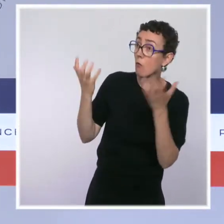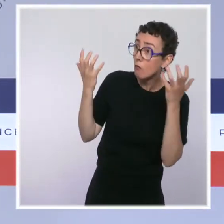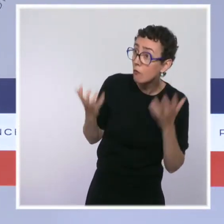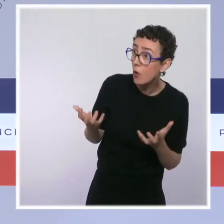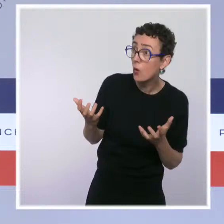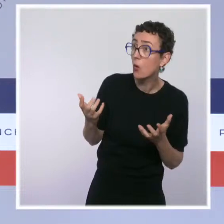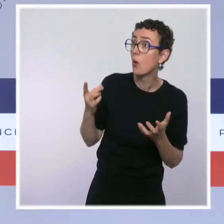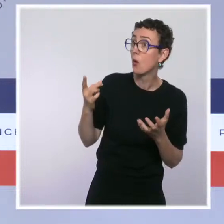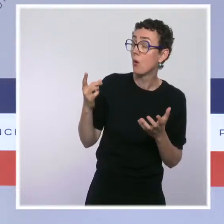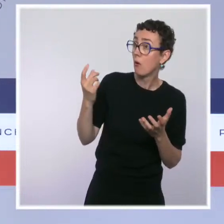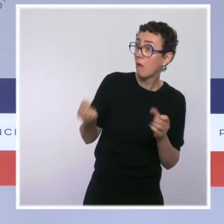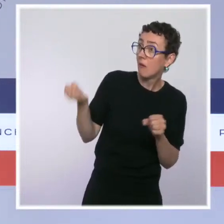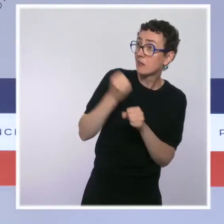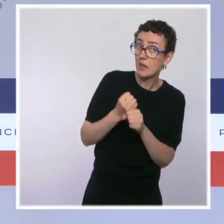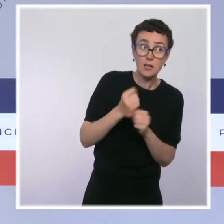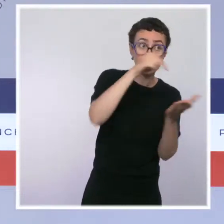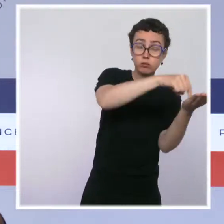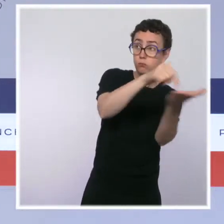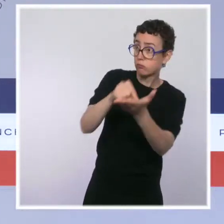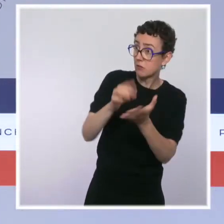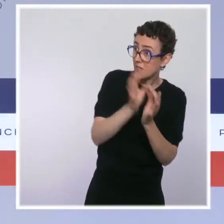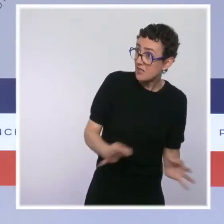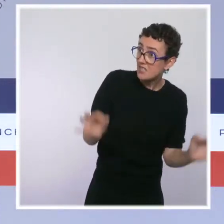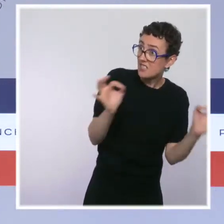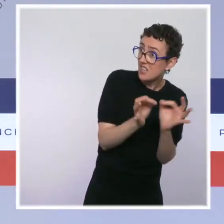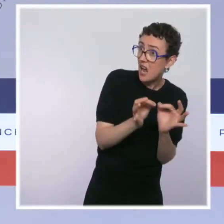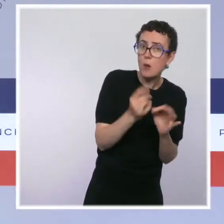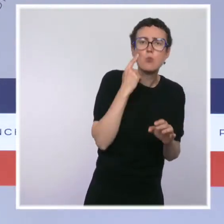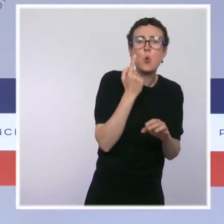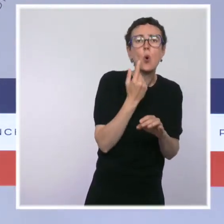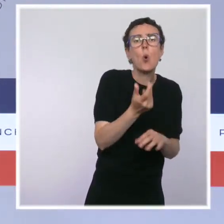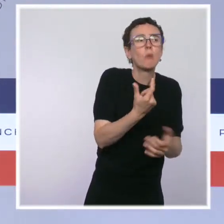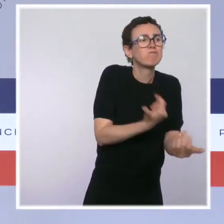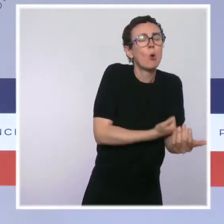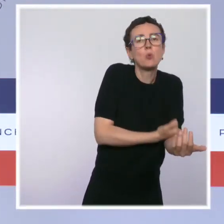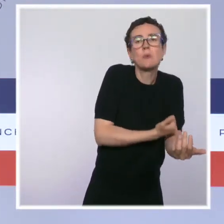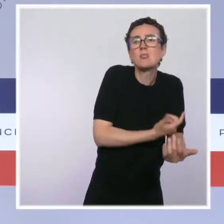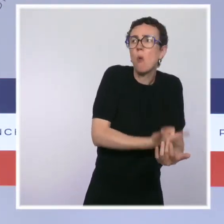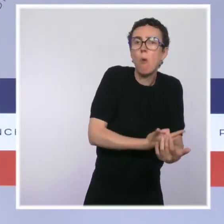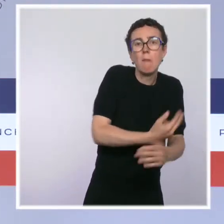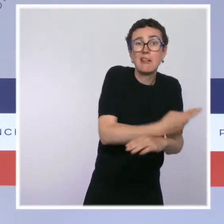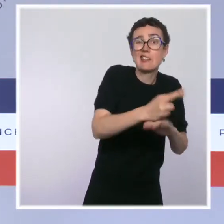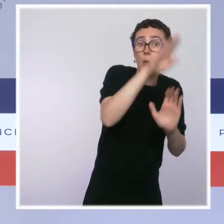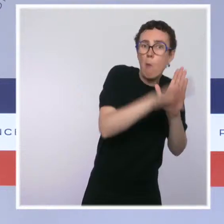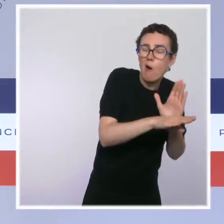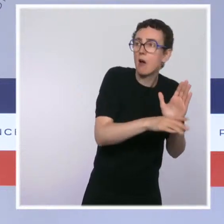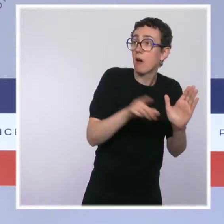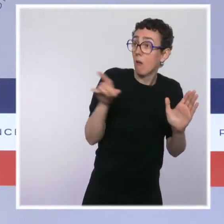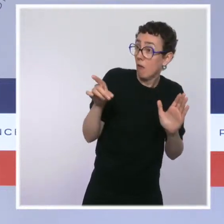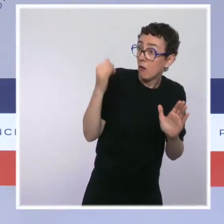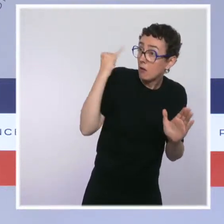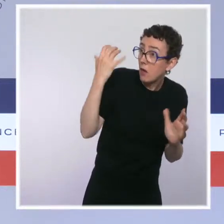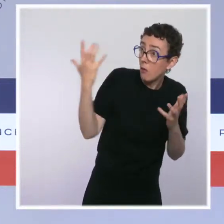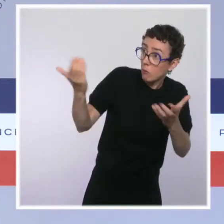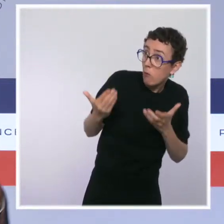des salles de consommation à moindre risque pour accueillir les toxicomanes. Je rappelle que ce dispositif a pour vocation de les accompagner